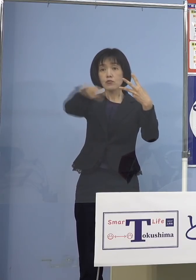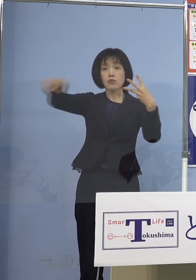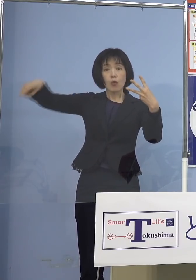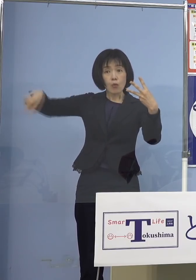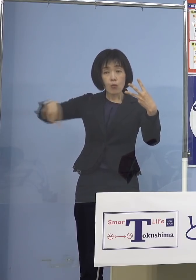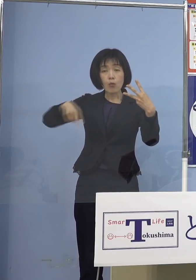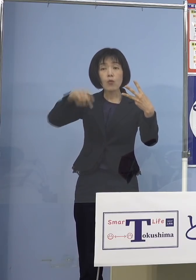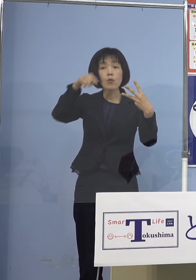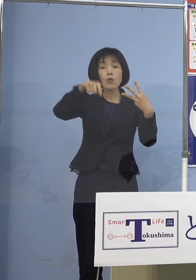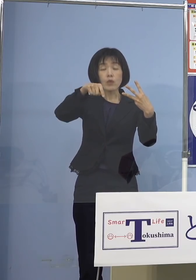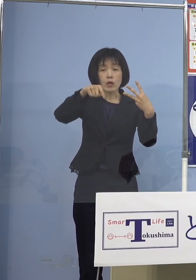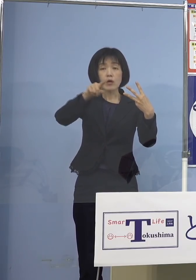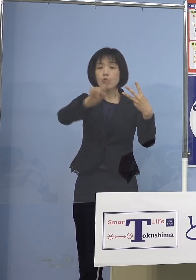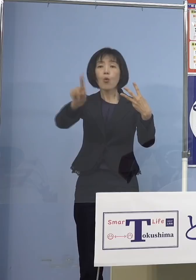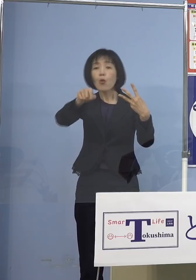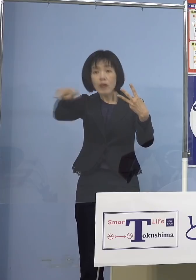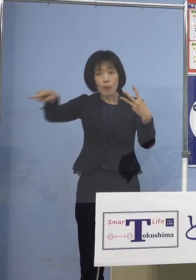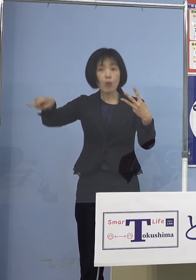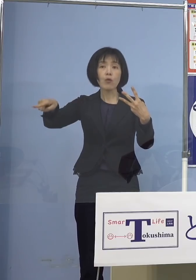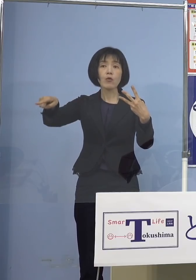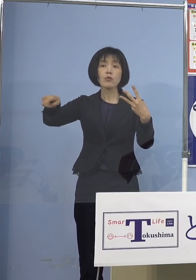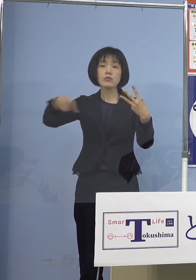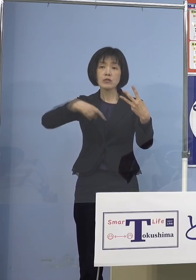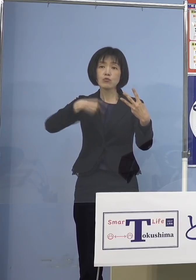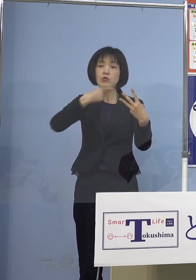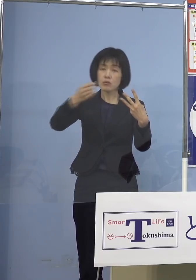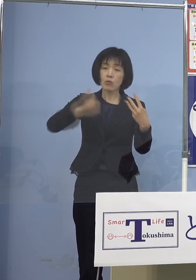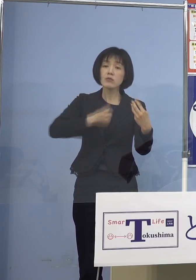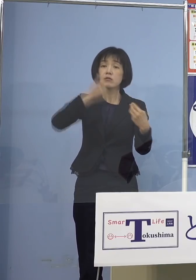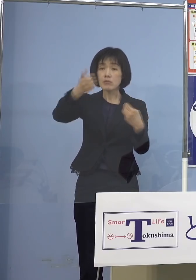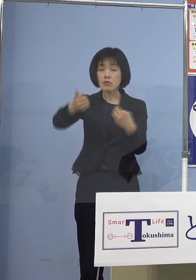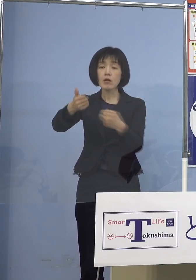そしてそこであればどこでも 行っていただけるという形を